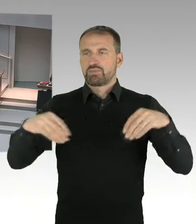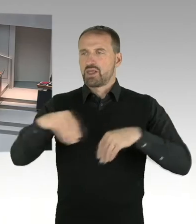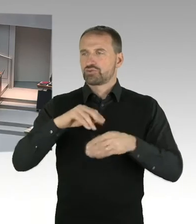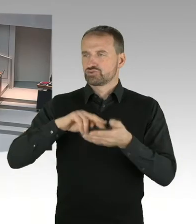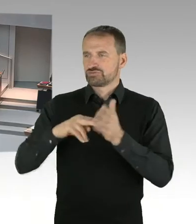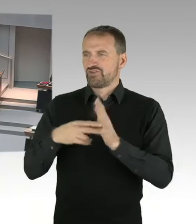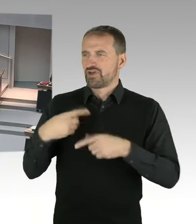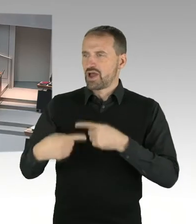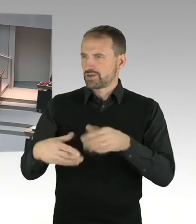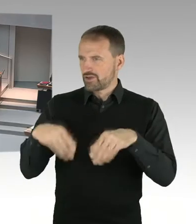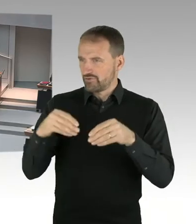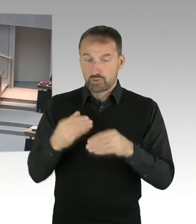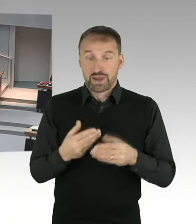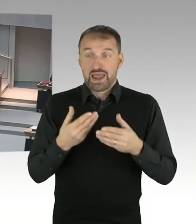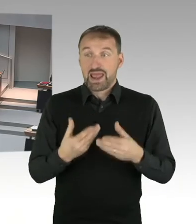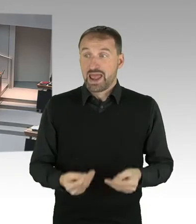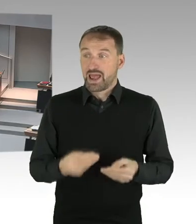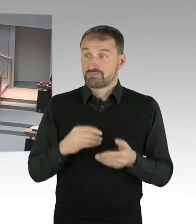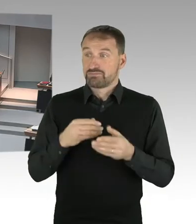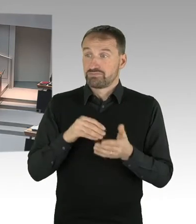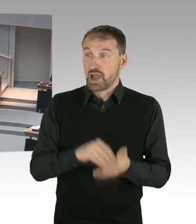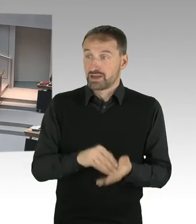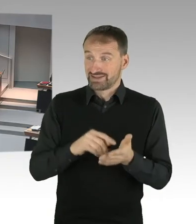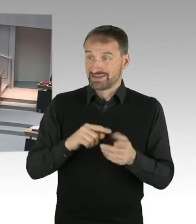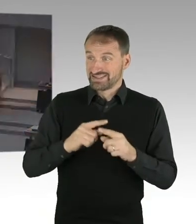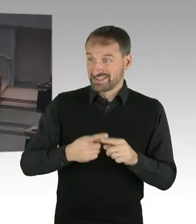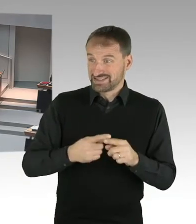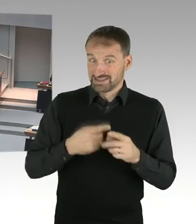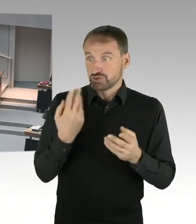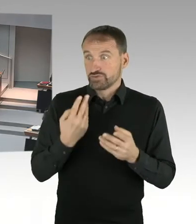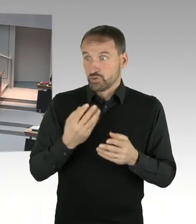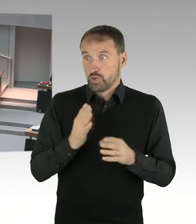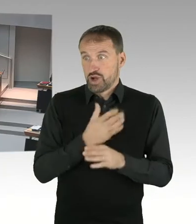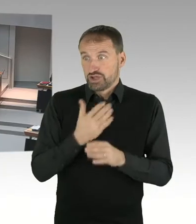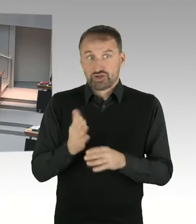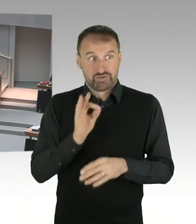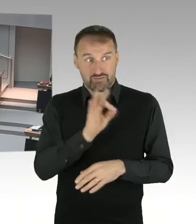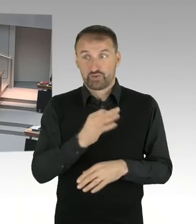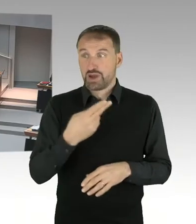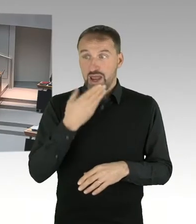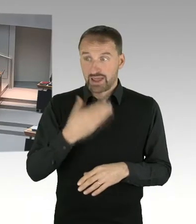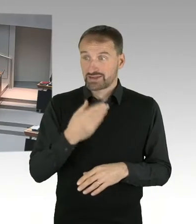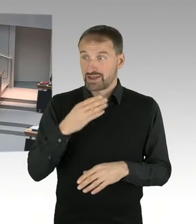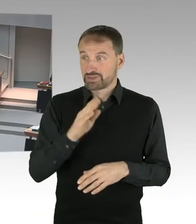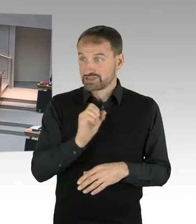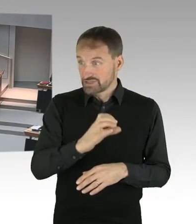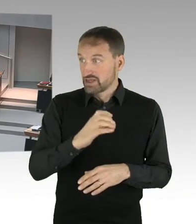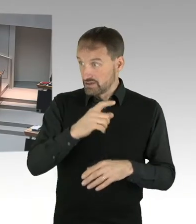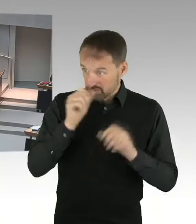Daher frage ich, können Sie diesen Erbpacht Zins, den Hertha BSC kommuniziert, bestätigen? Oder liegt der wohlmöglich doch in einer ganz anderen Größenordnung,